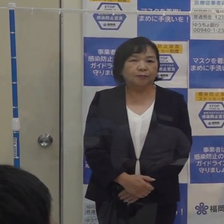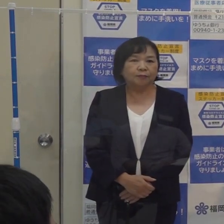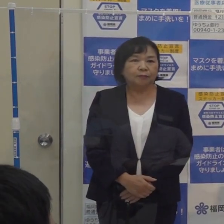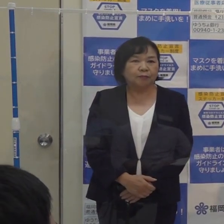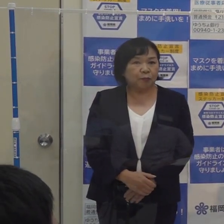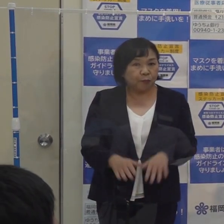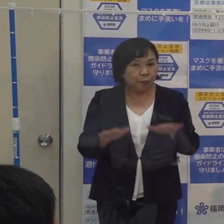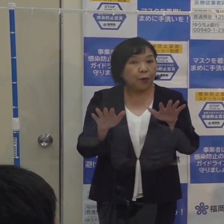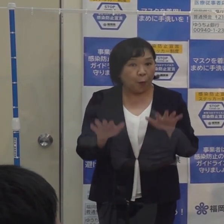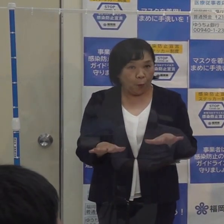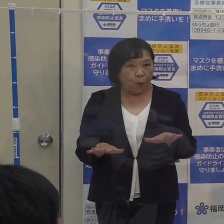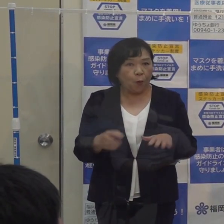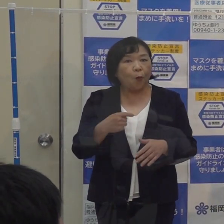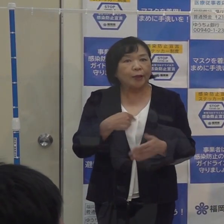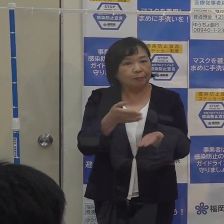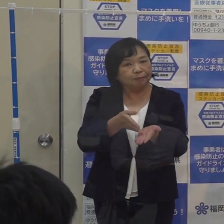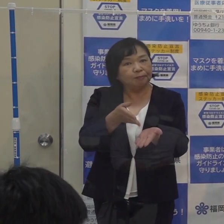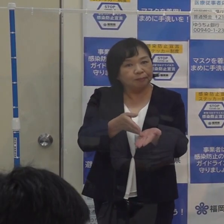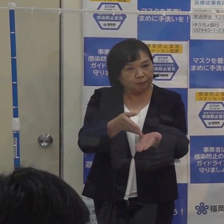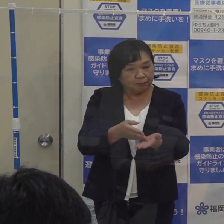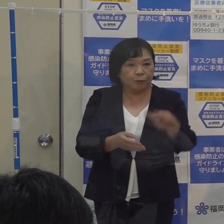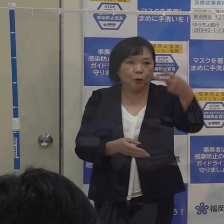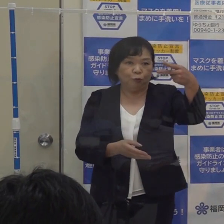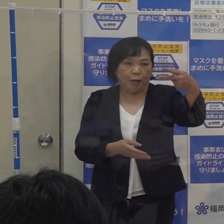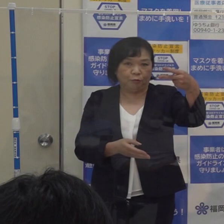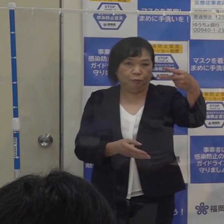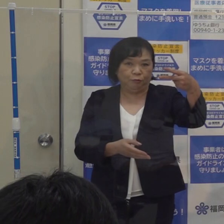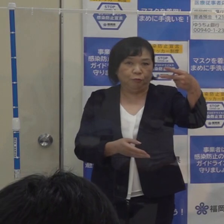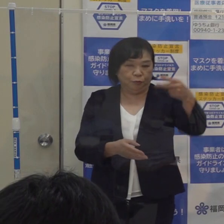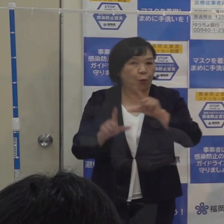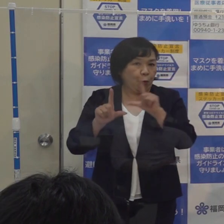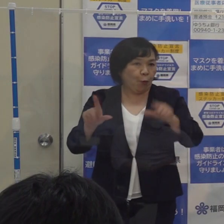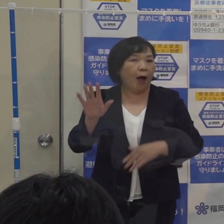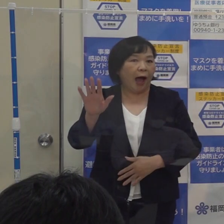（知事）本日は私の方から２つ報告と説明をさせていただきたいと思います